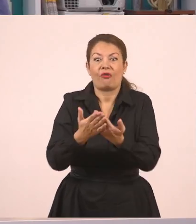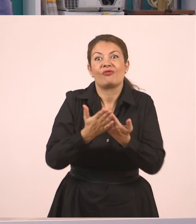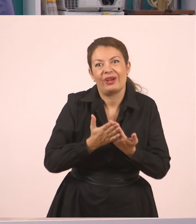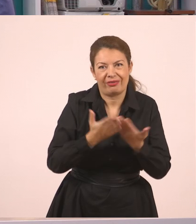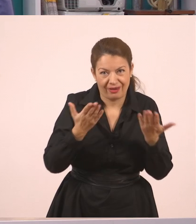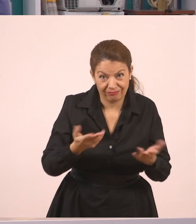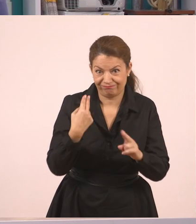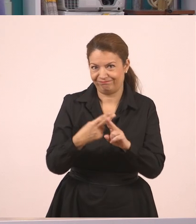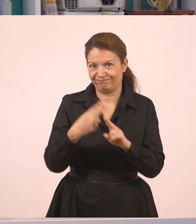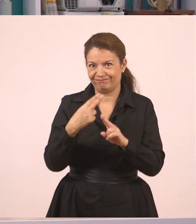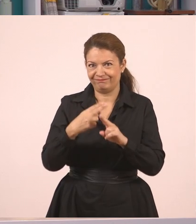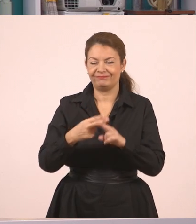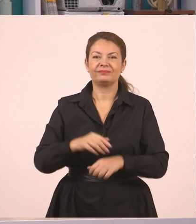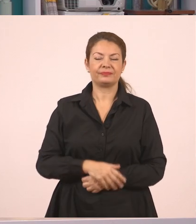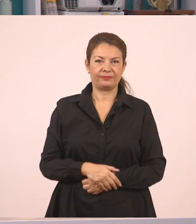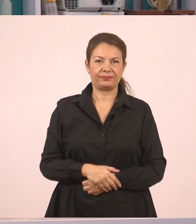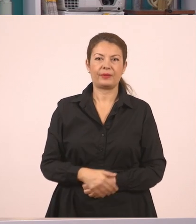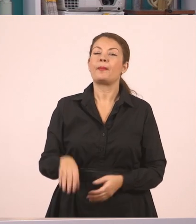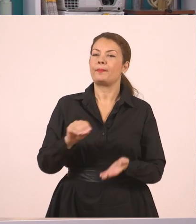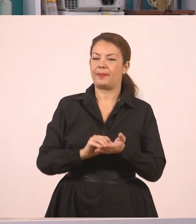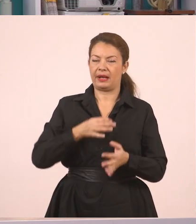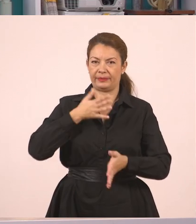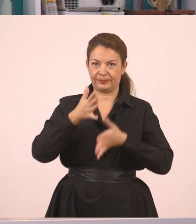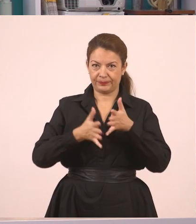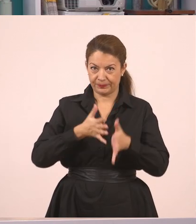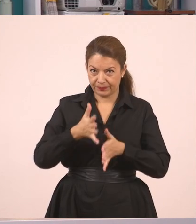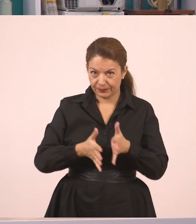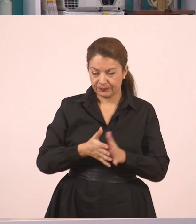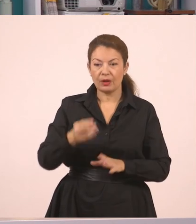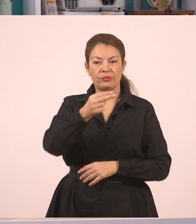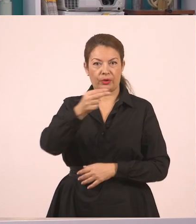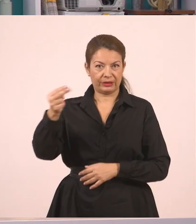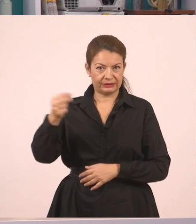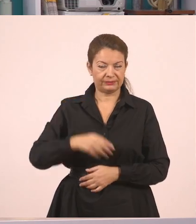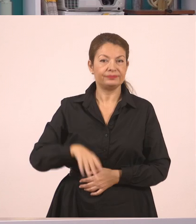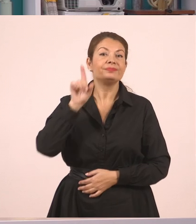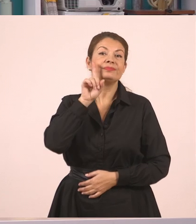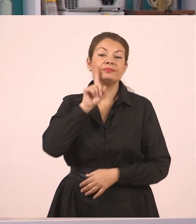Η δασκάλα, λοιπόν ζήτησε από τον Παναγιώτη να σβήσει τον πίνακα.